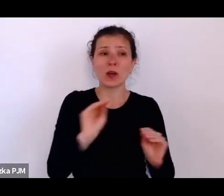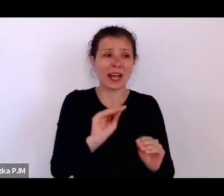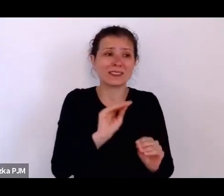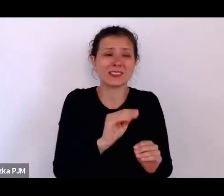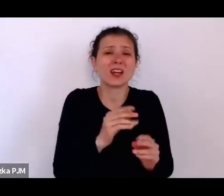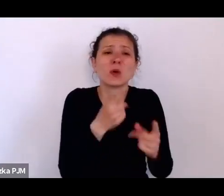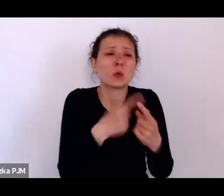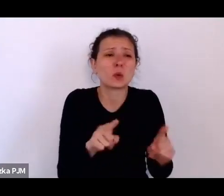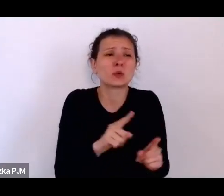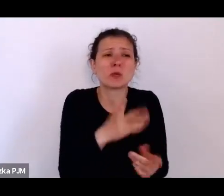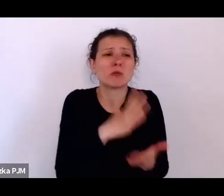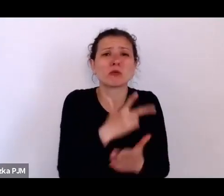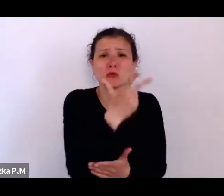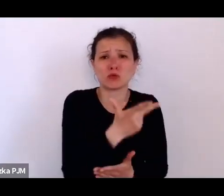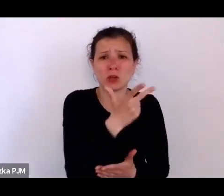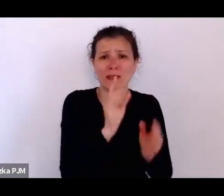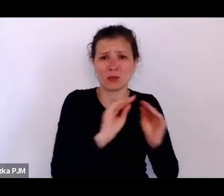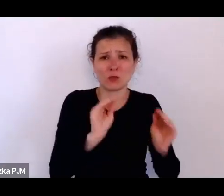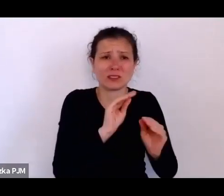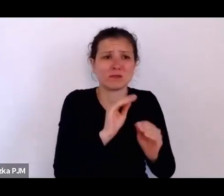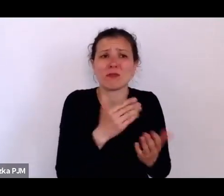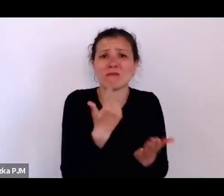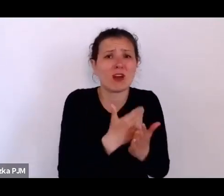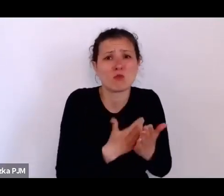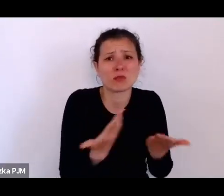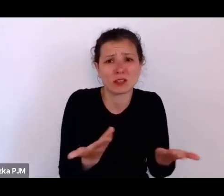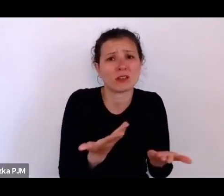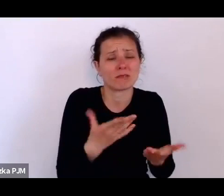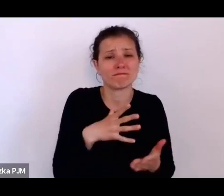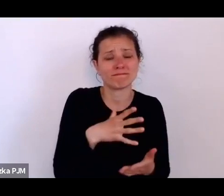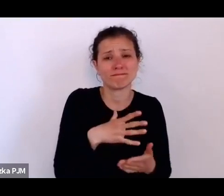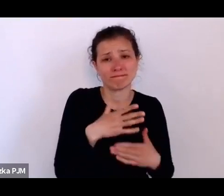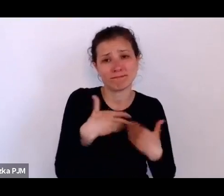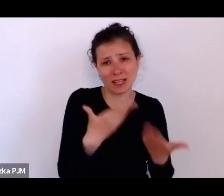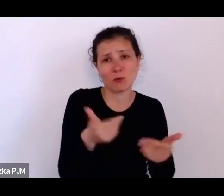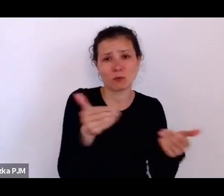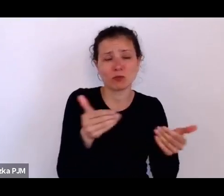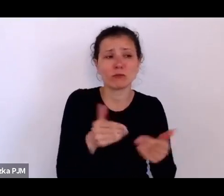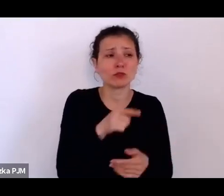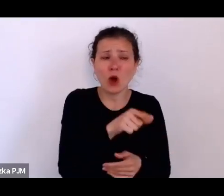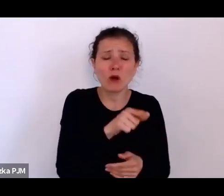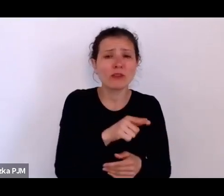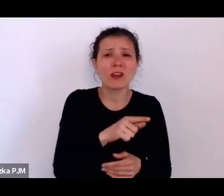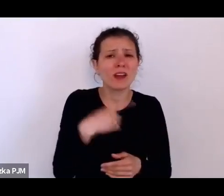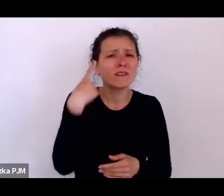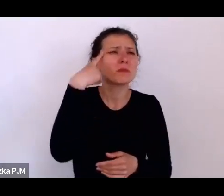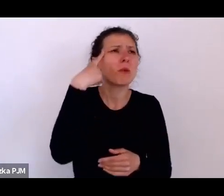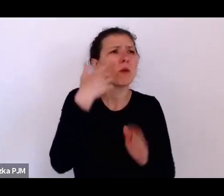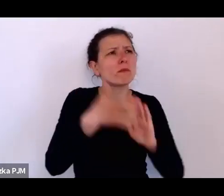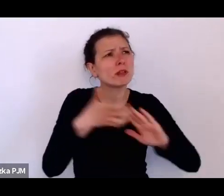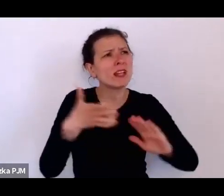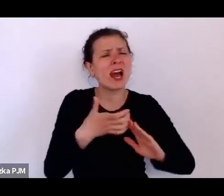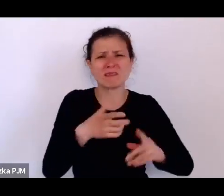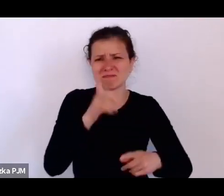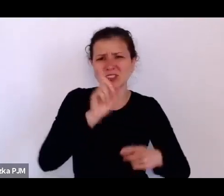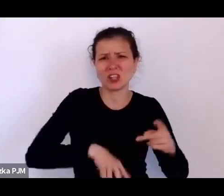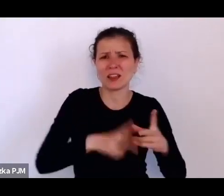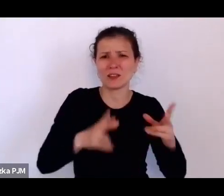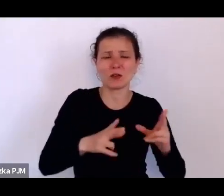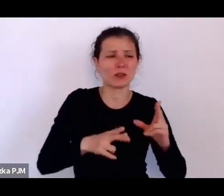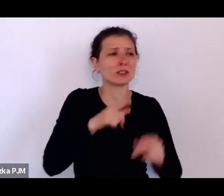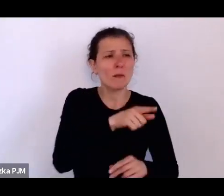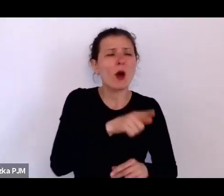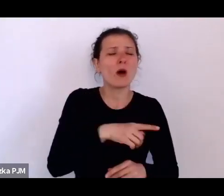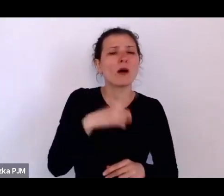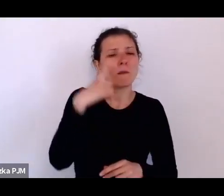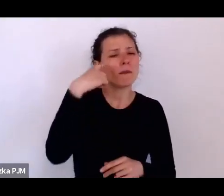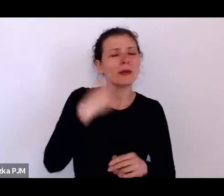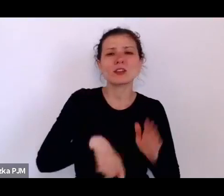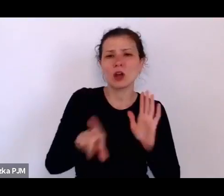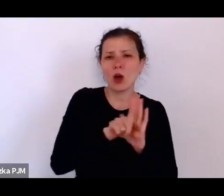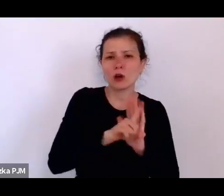tej edukacji, którą wspomina bardzo źle, bo pamięta, że chodził do szkoły jako biedny, obdarty, że nie miał butów